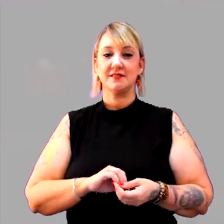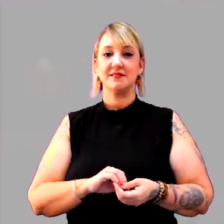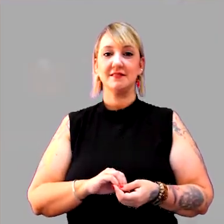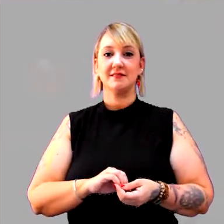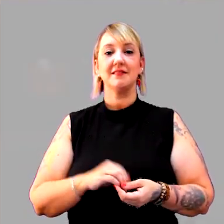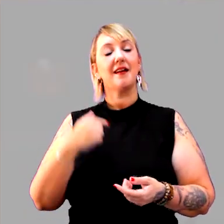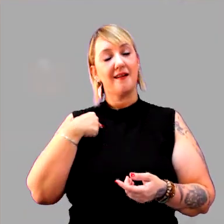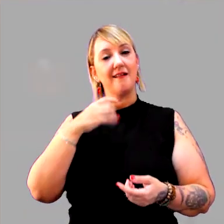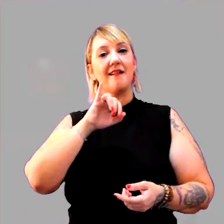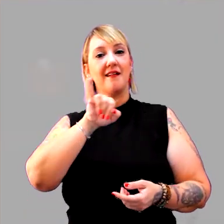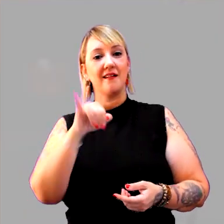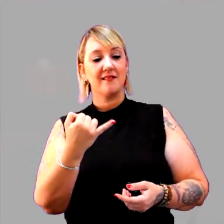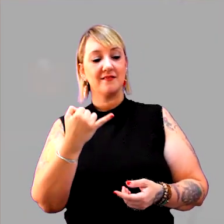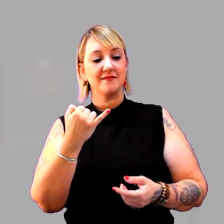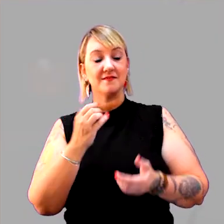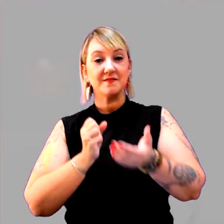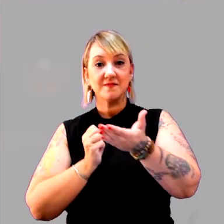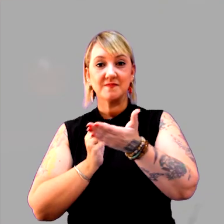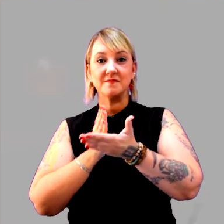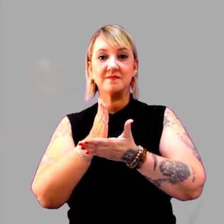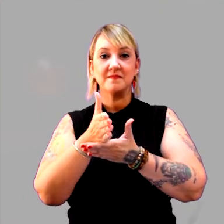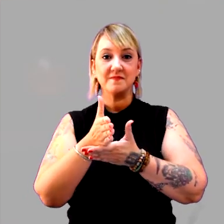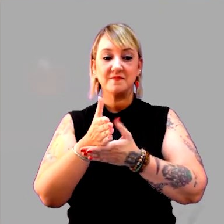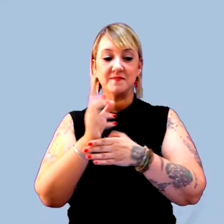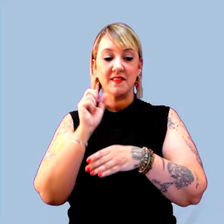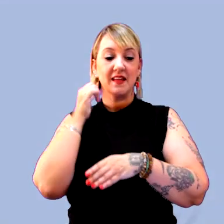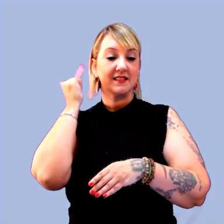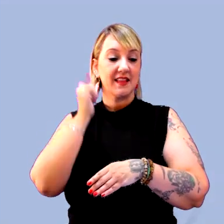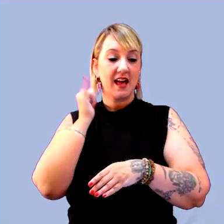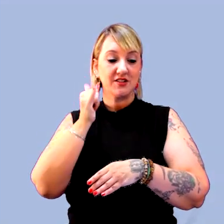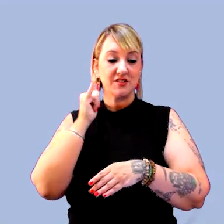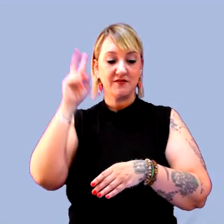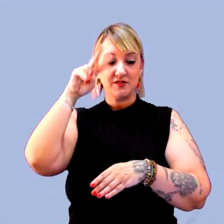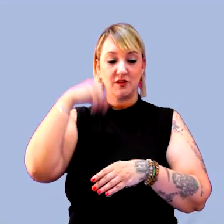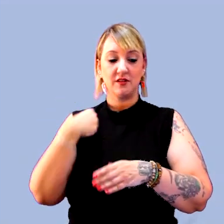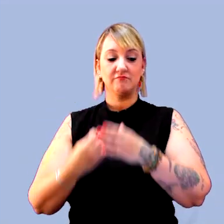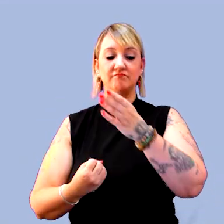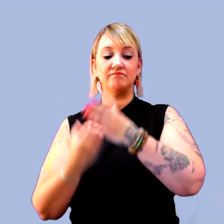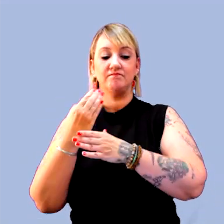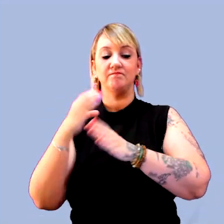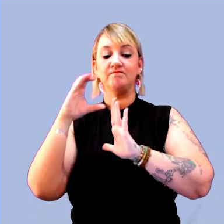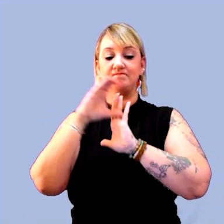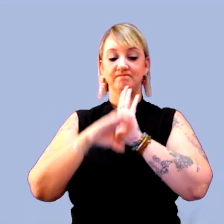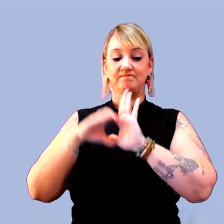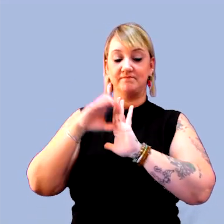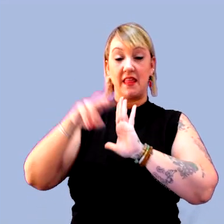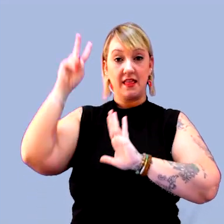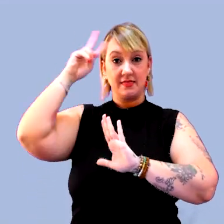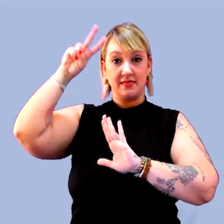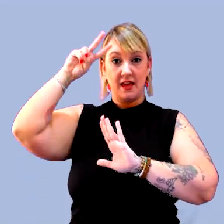E, aí, eu aproveito para entrar na narrativa histórica. [música]